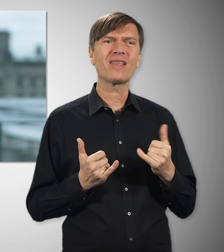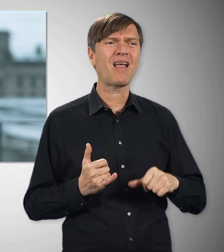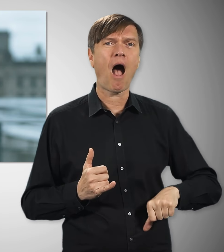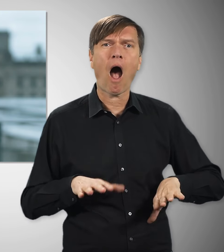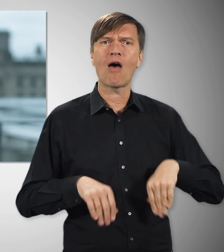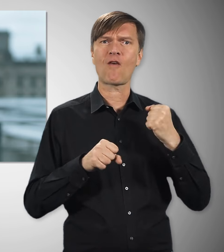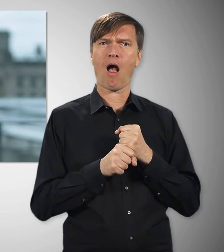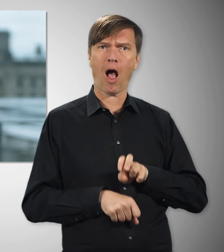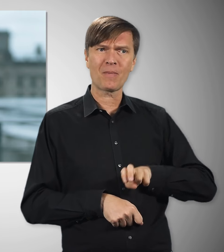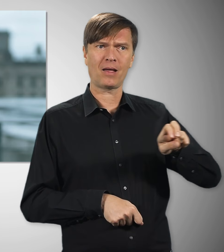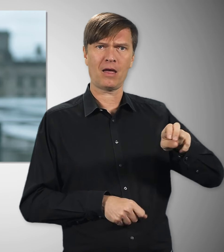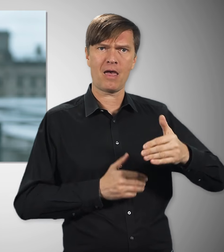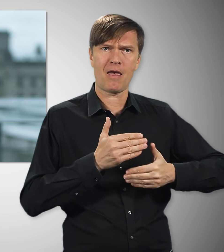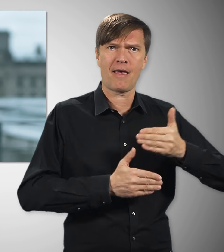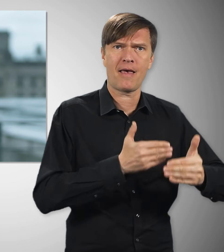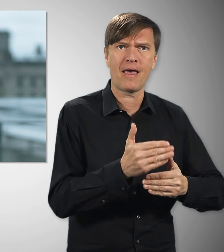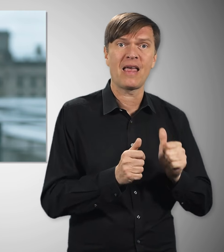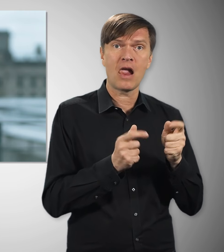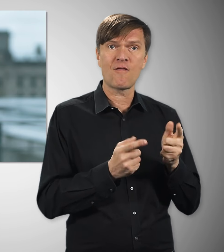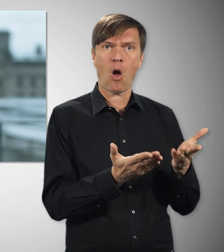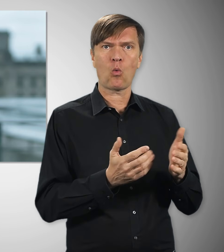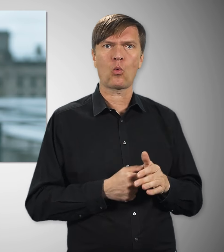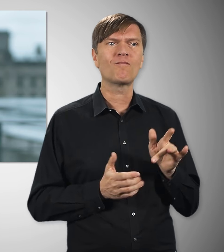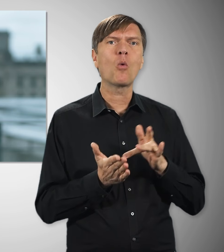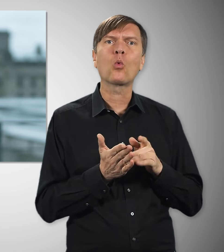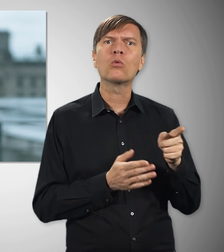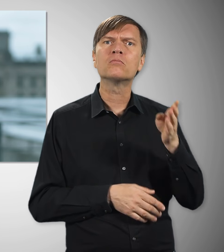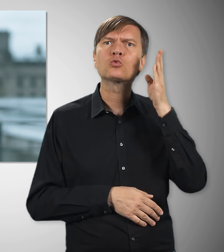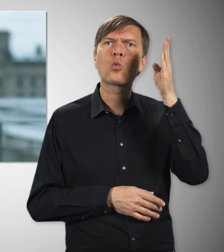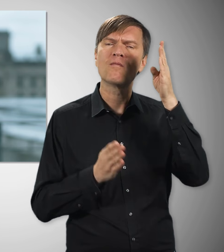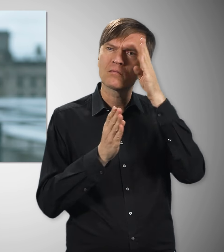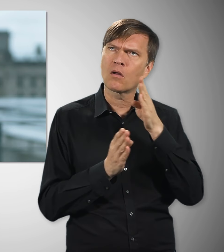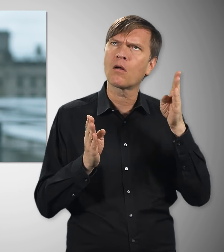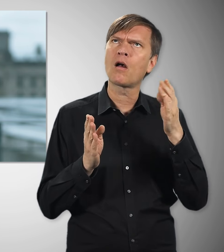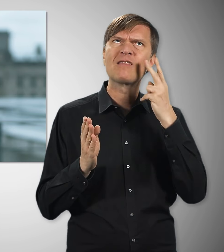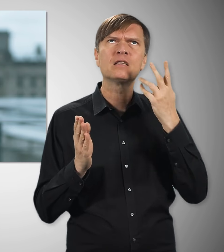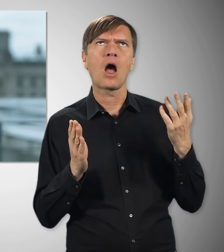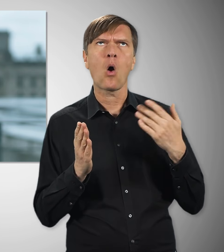die heute noch ganz am Anfang ihres Arbeitslebens stehen. Denn auch sie haben Anspruch darauf,